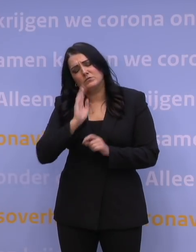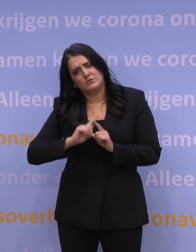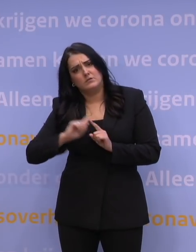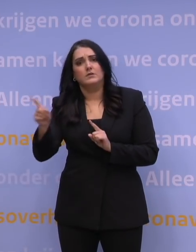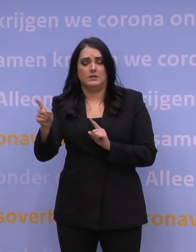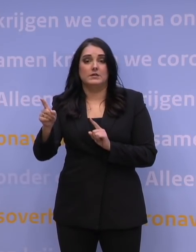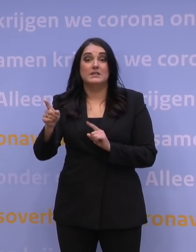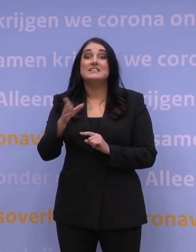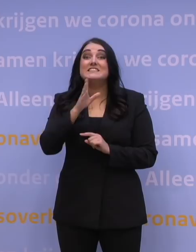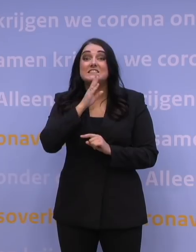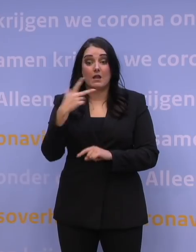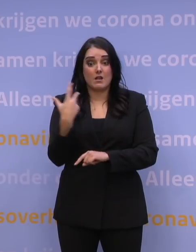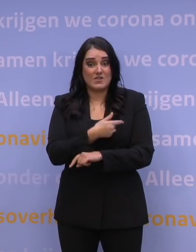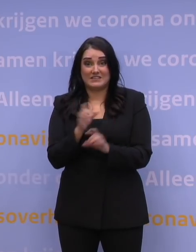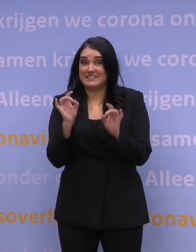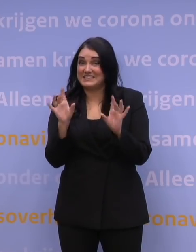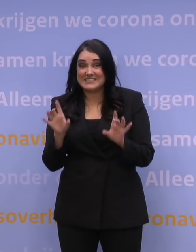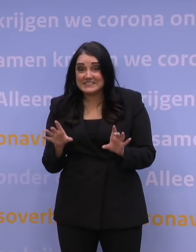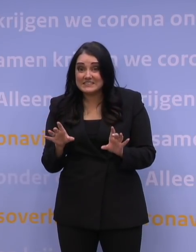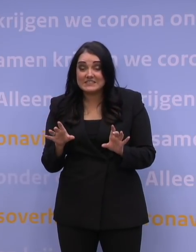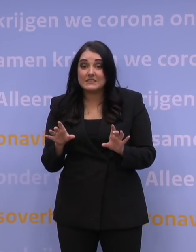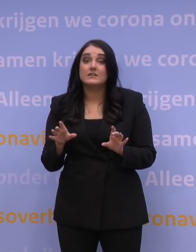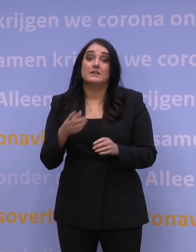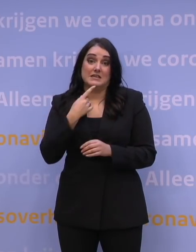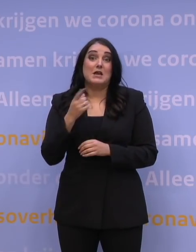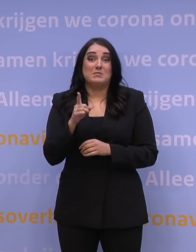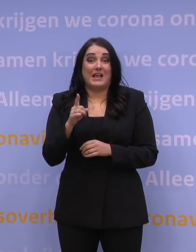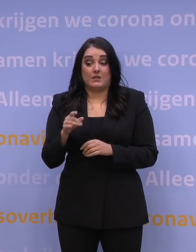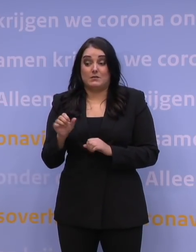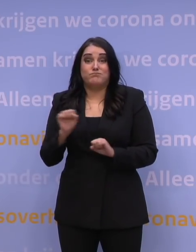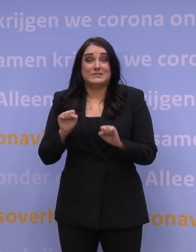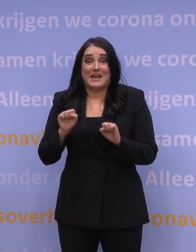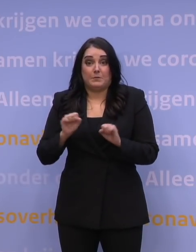En bent u nog helemaal niet gevaccineerd? Dan bent u dus helemaal niet beschermd.